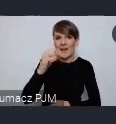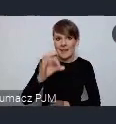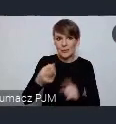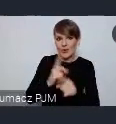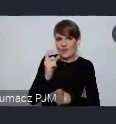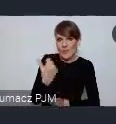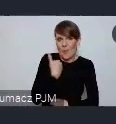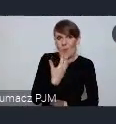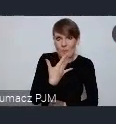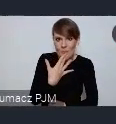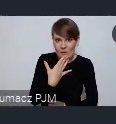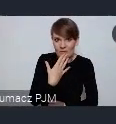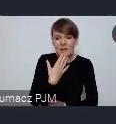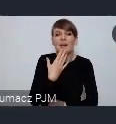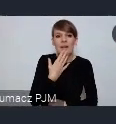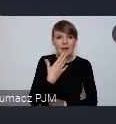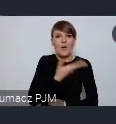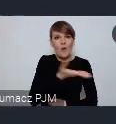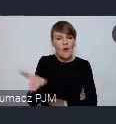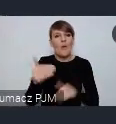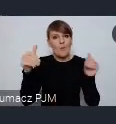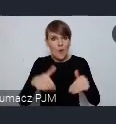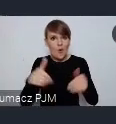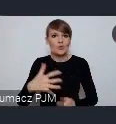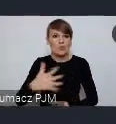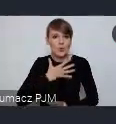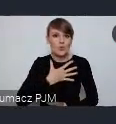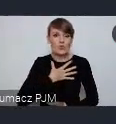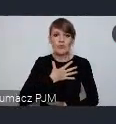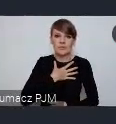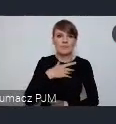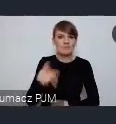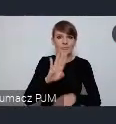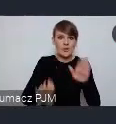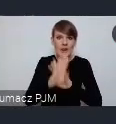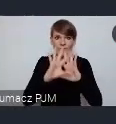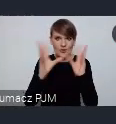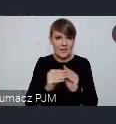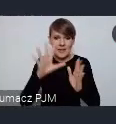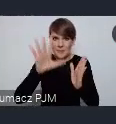do tego żeby czuli się jako w pewnym sensie przedstawiciele wszystkich miast a nie tylko swojego miasta.